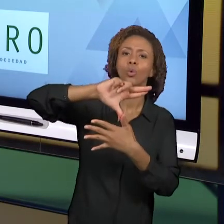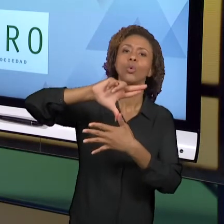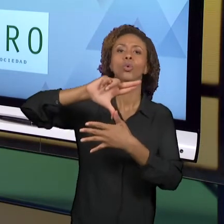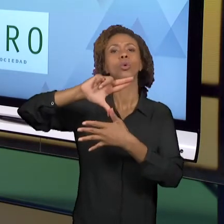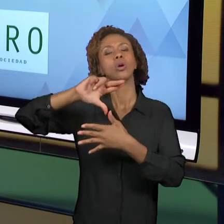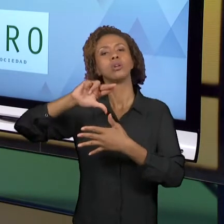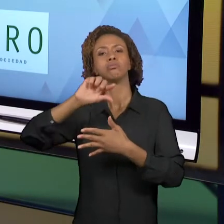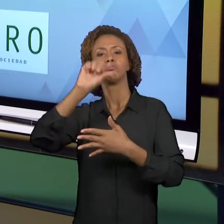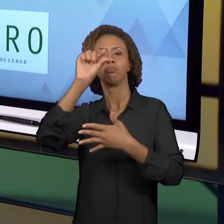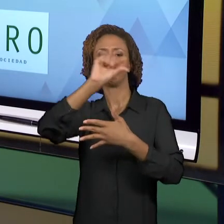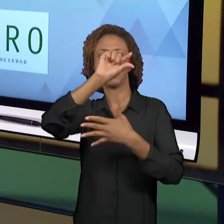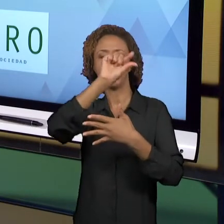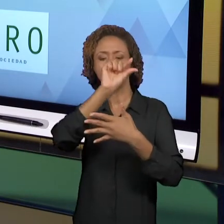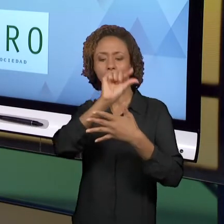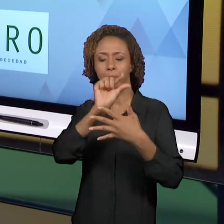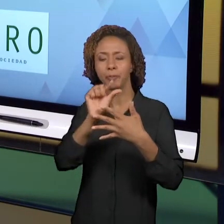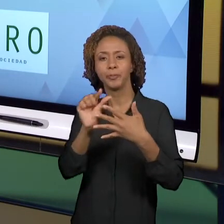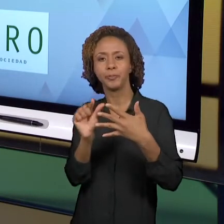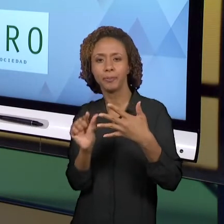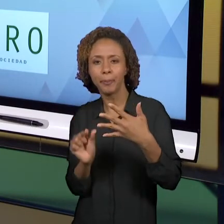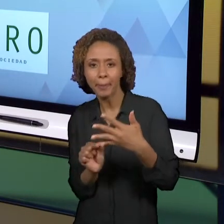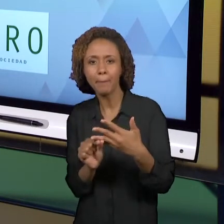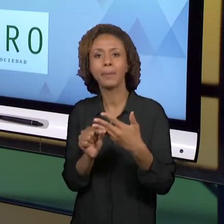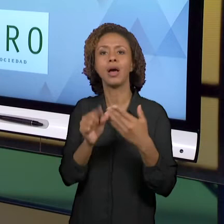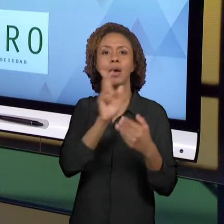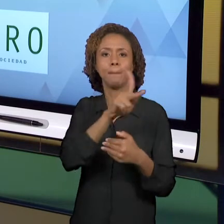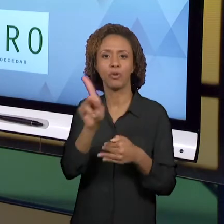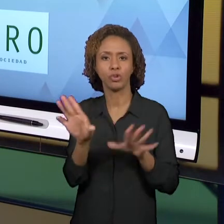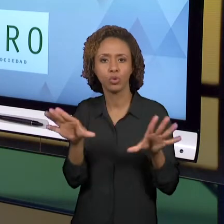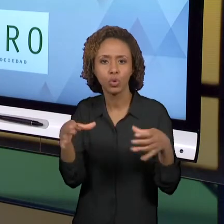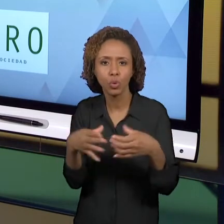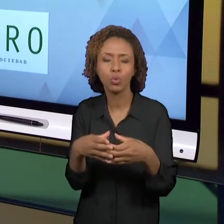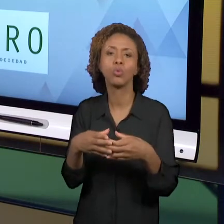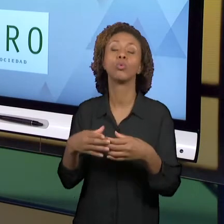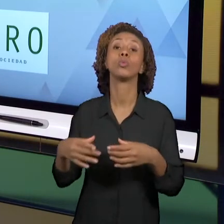FORMAÇÃO, NA FORMAÇÃO INICIAL. E ELES DISCUTEM...